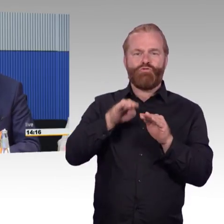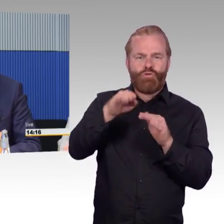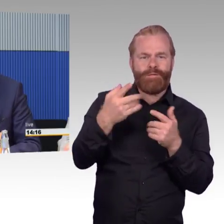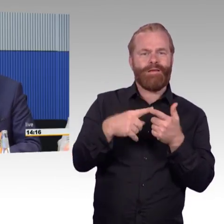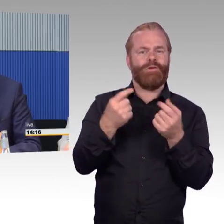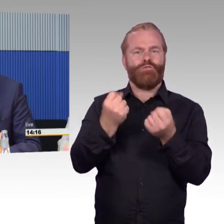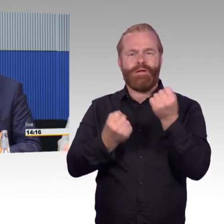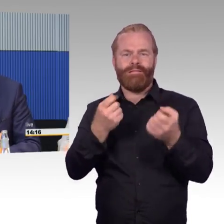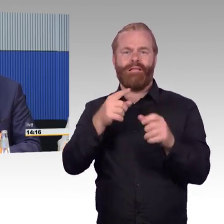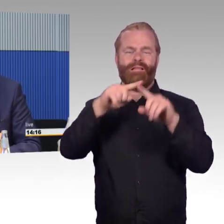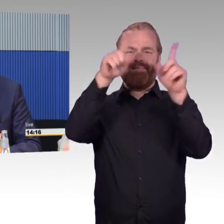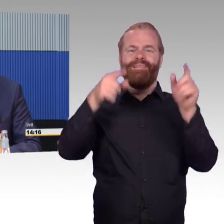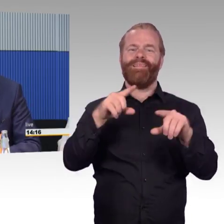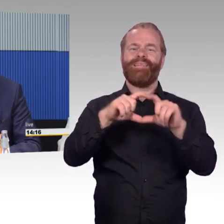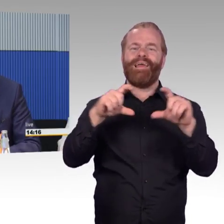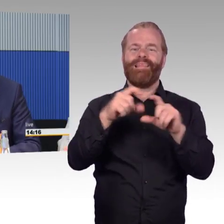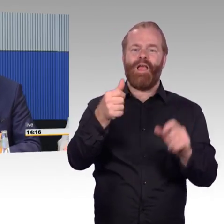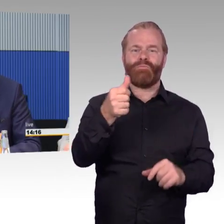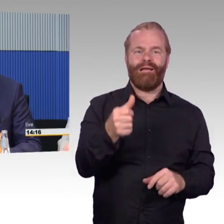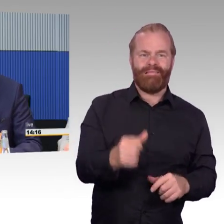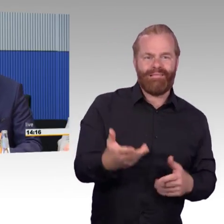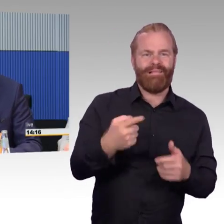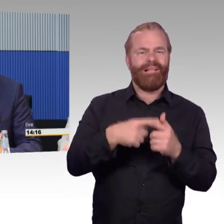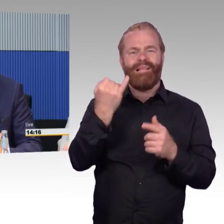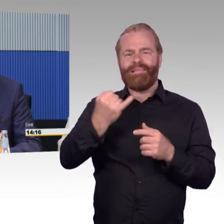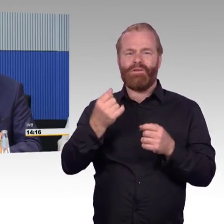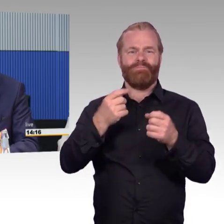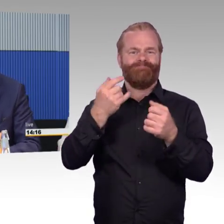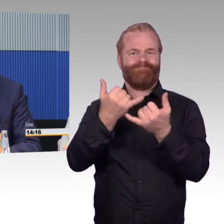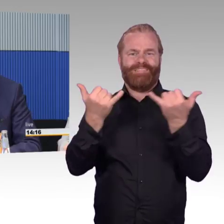Von der Seite her ist die Barrierefreiheit für uns eine Grundvoraussetzung,